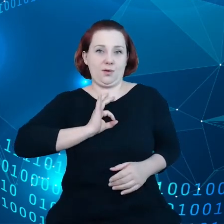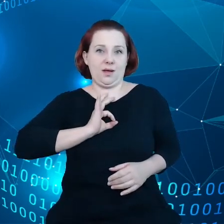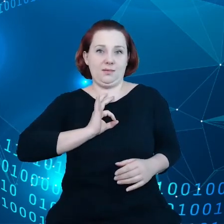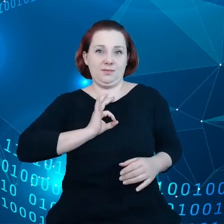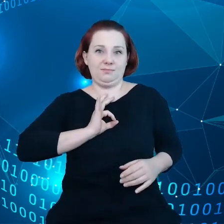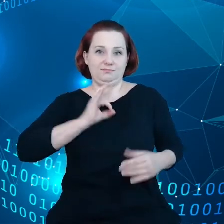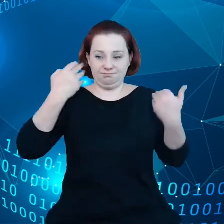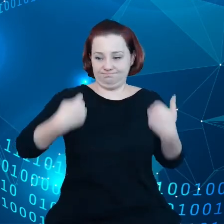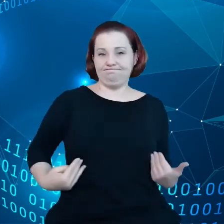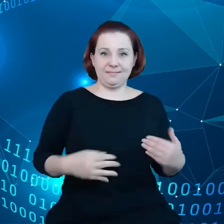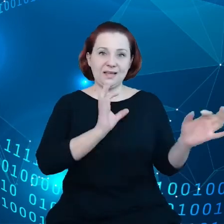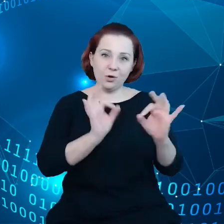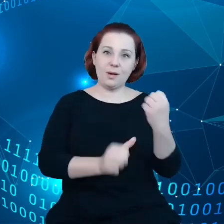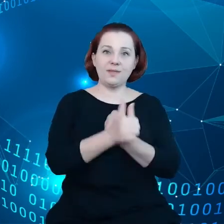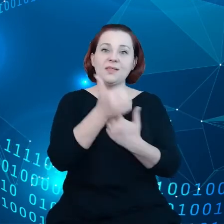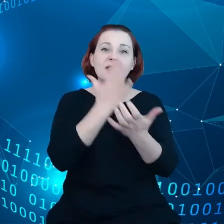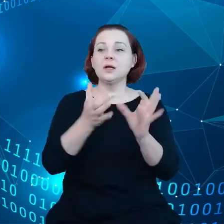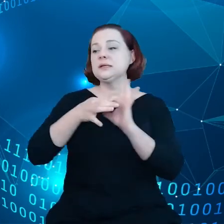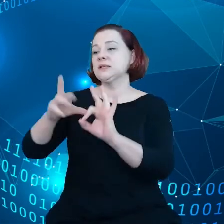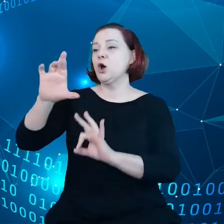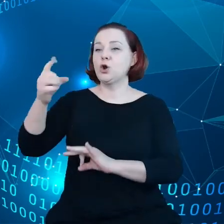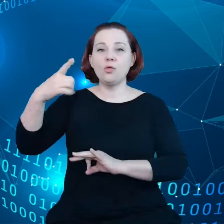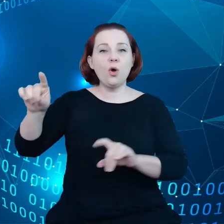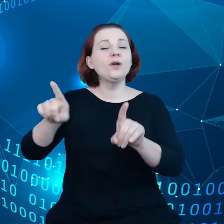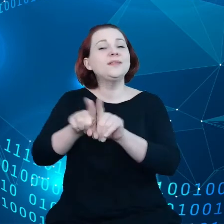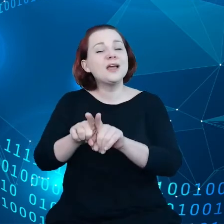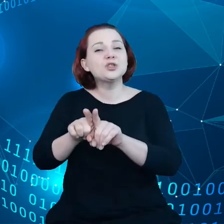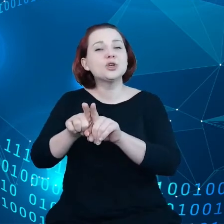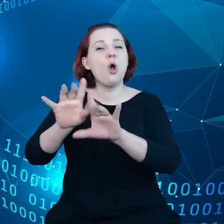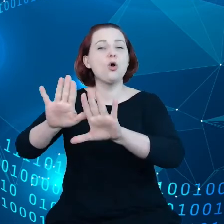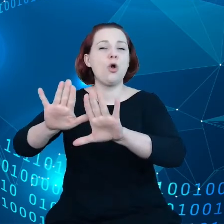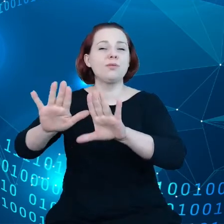RODO i ochrony danych osobowych, chodzi po prostu o kontrolę.